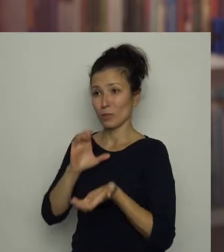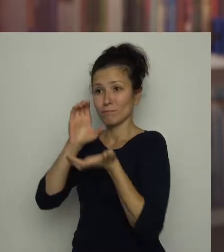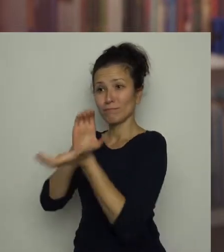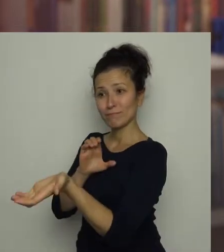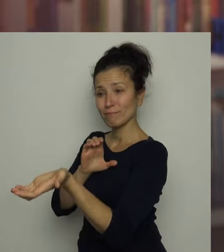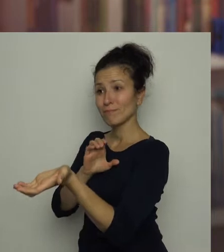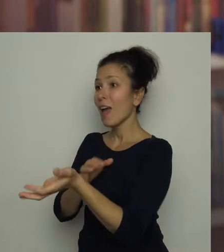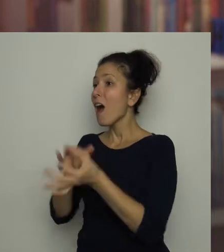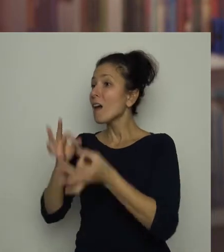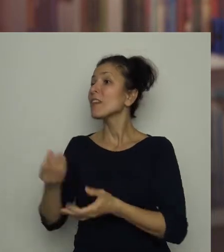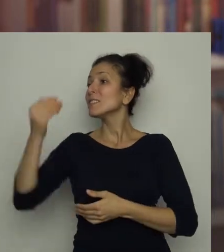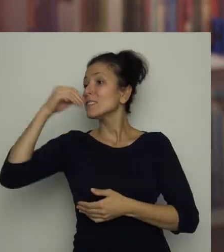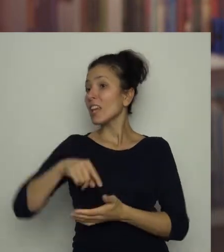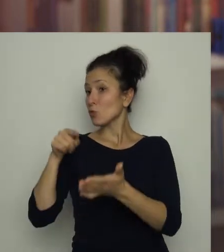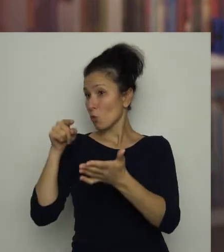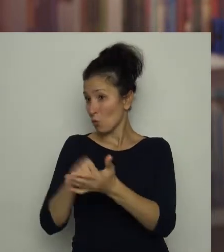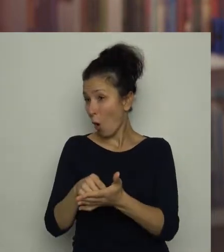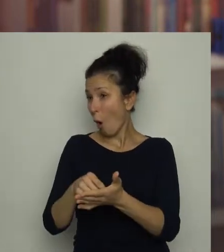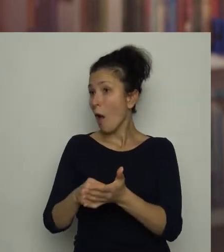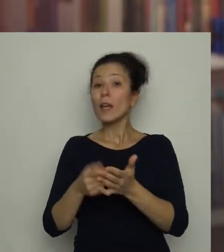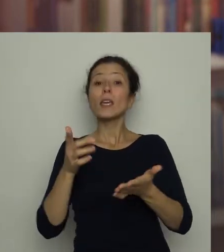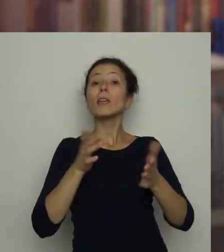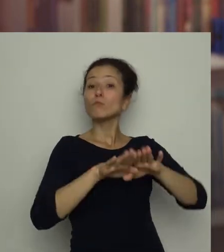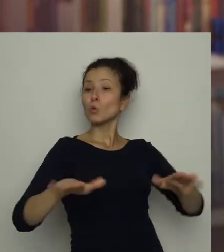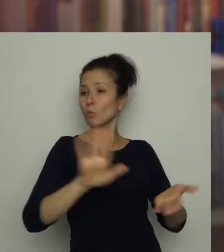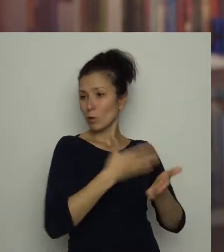Teraz zjesz swoją kartkę i posprzątasz resztki bramki ze stołu!